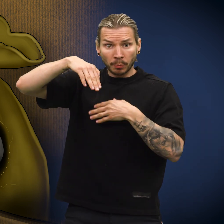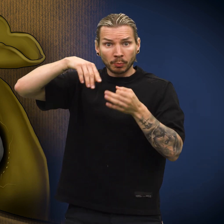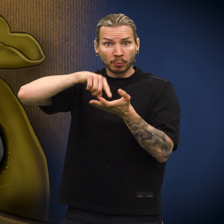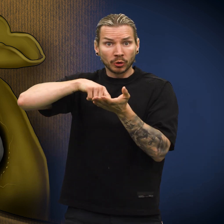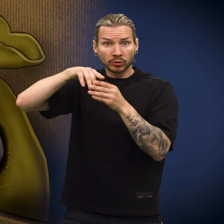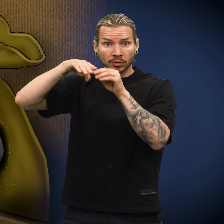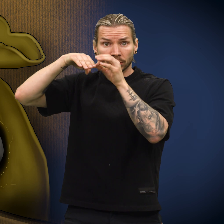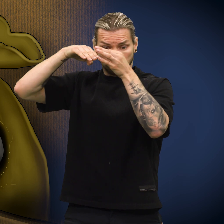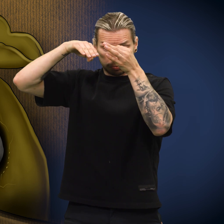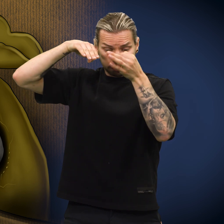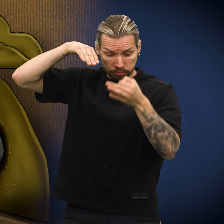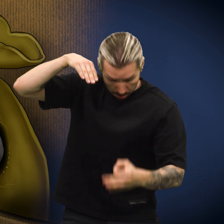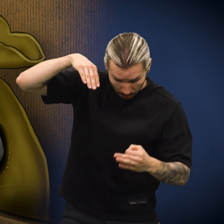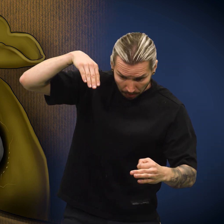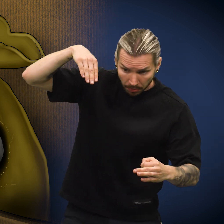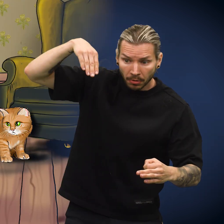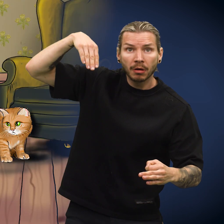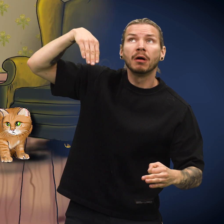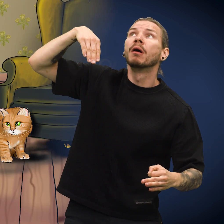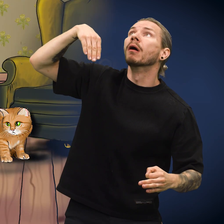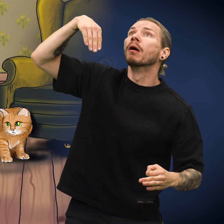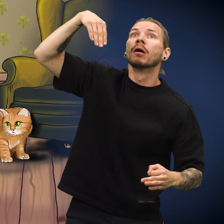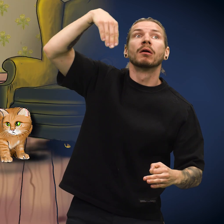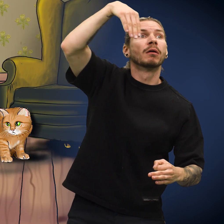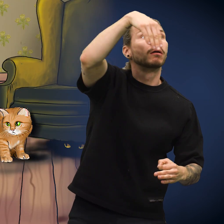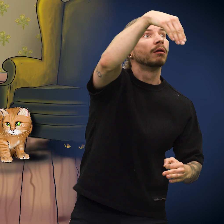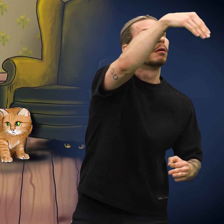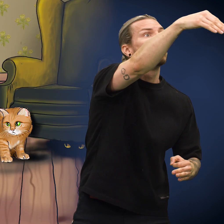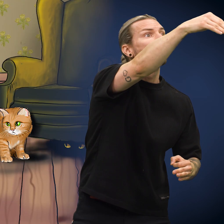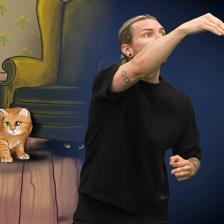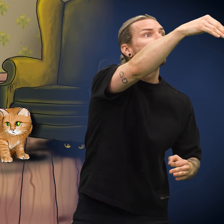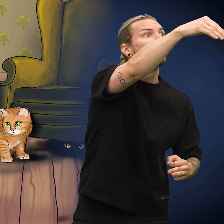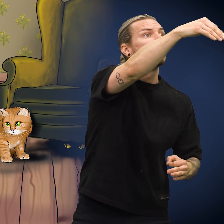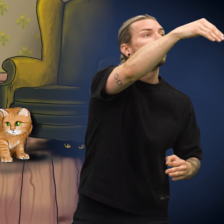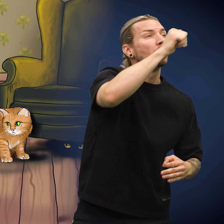Da ramlet skillingen ut av lomma og ned på gulvet. Den så på mens klærne ble båret bort.